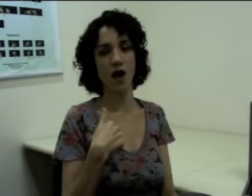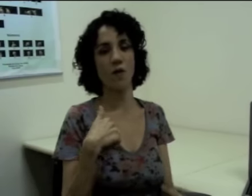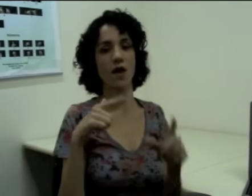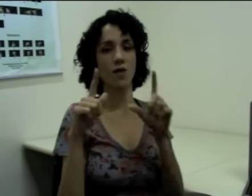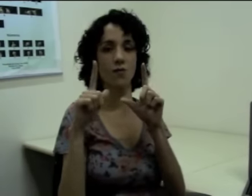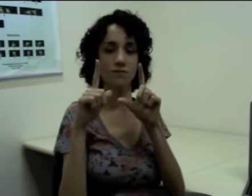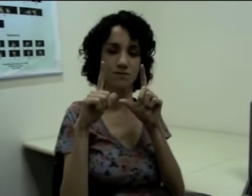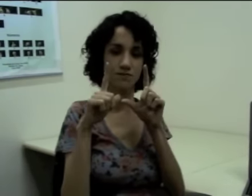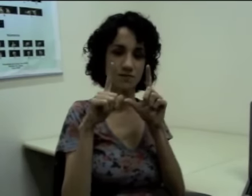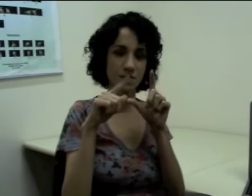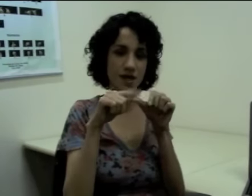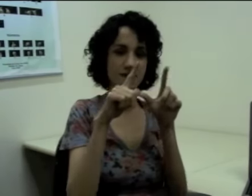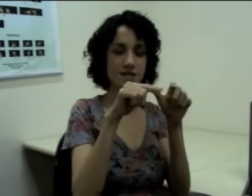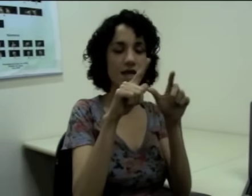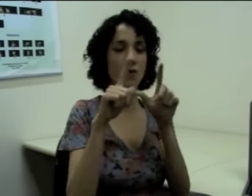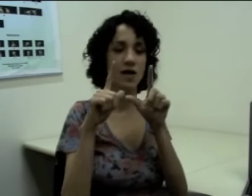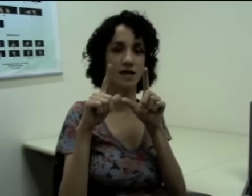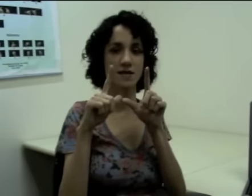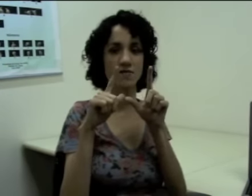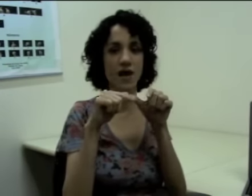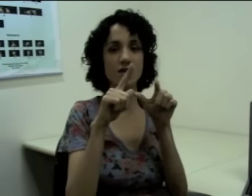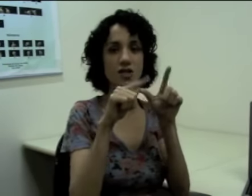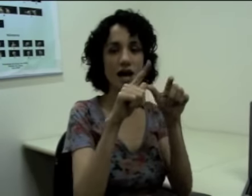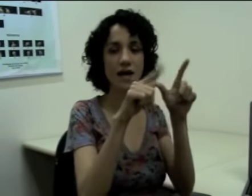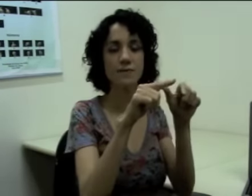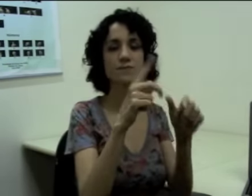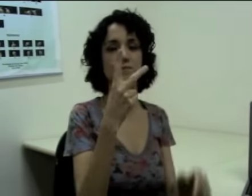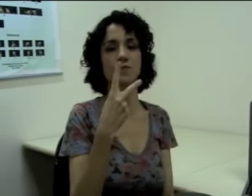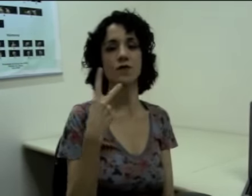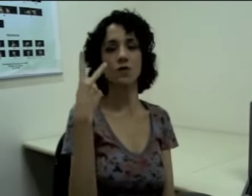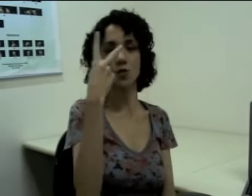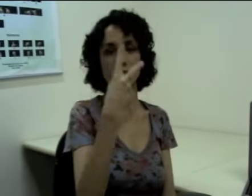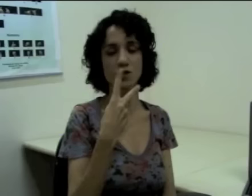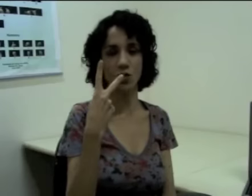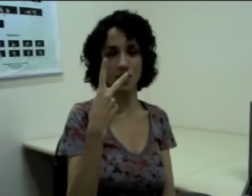Então eu falo “eu”, (sinalização) esse sinal quer dizer “viajar”, duas horas. (sinalização)